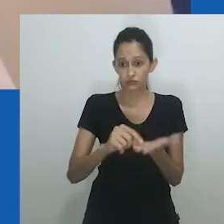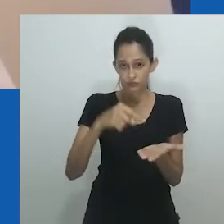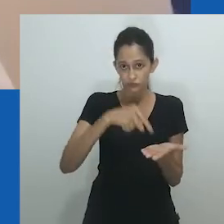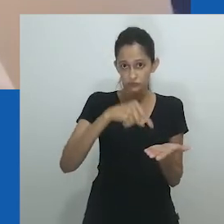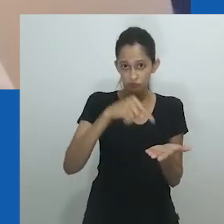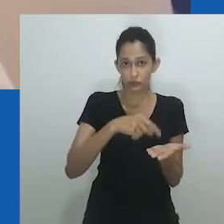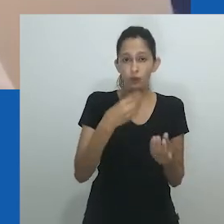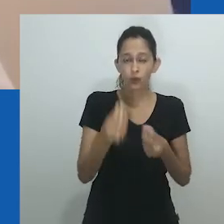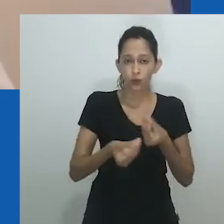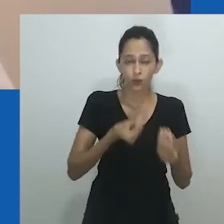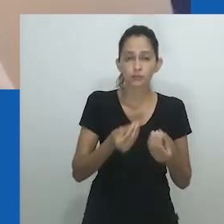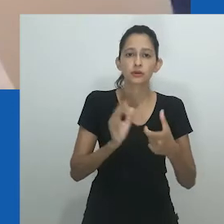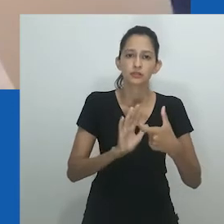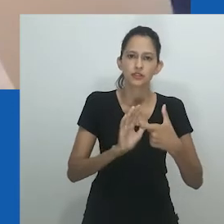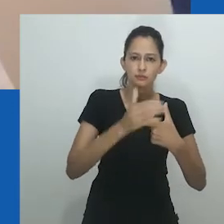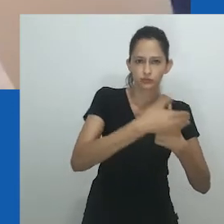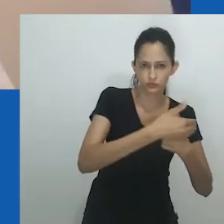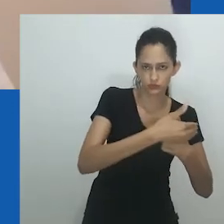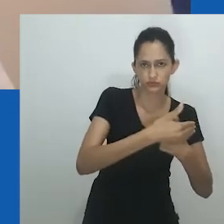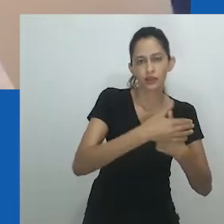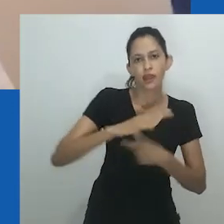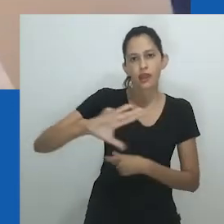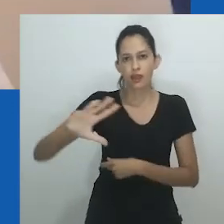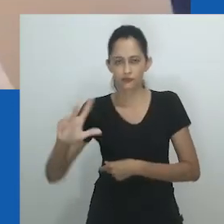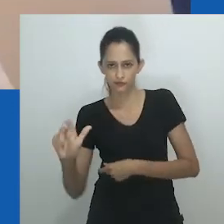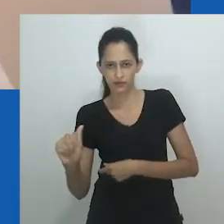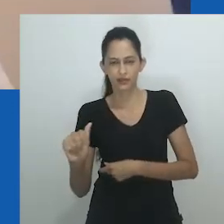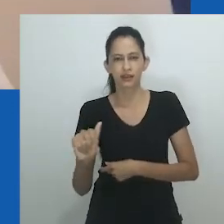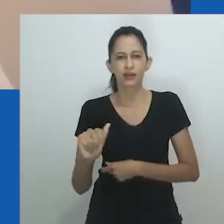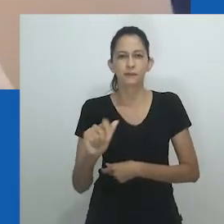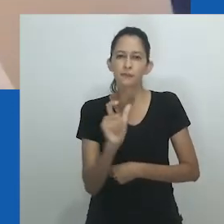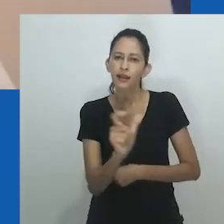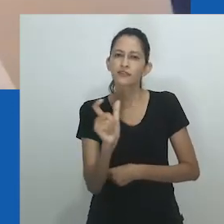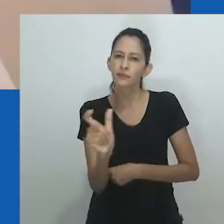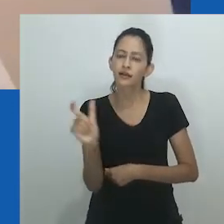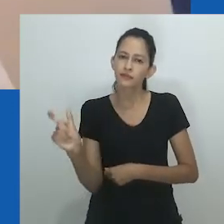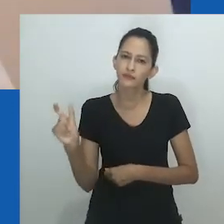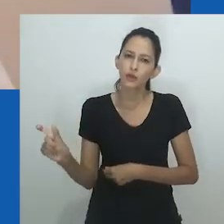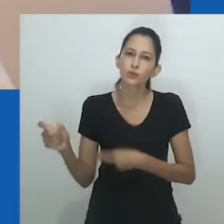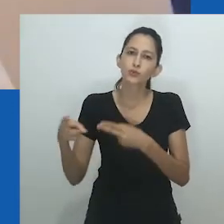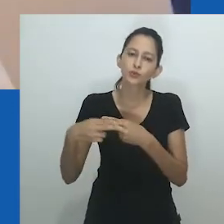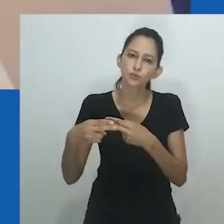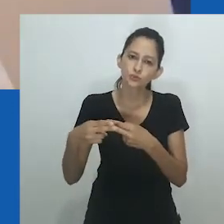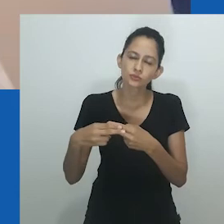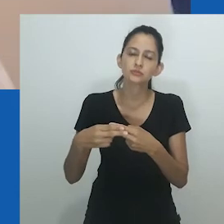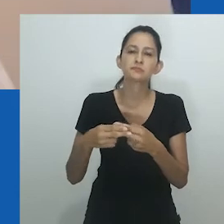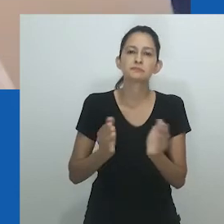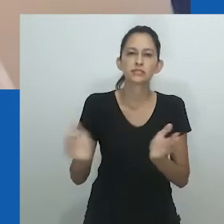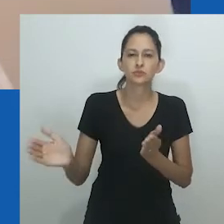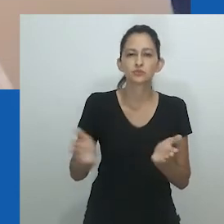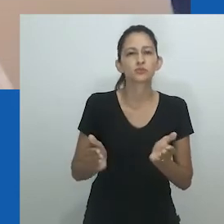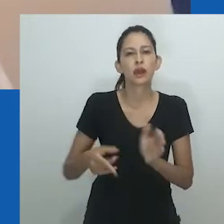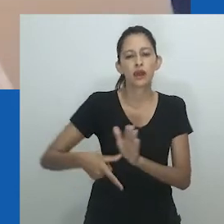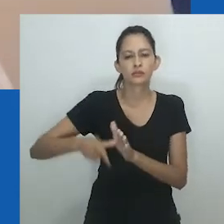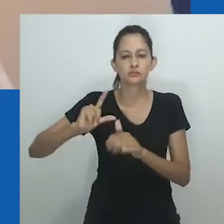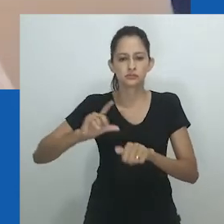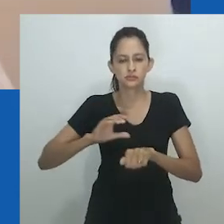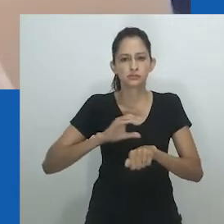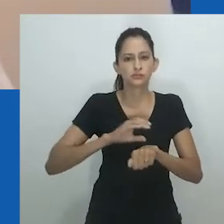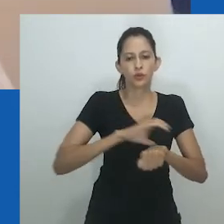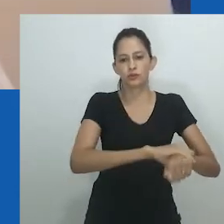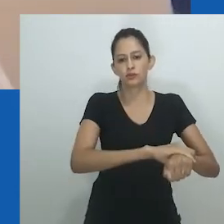Bakare-Yusuf observa como a senioridade, por meio do respeito aos mais velhos, muitas vezes mascara diferentes formas de violência que são generificadas.